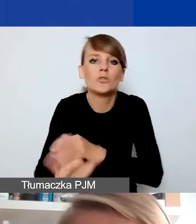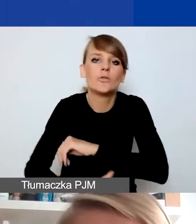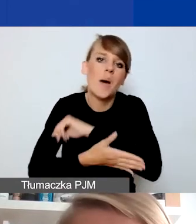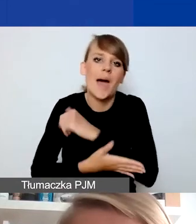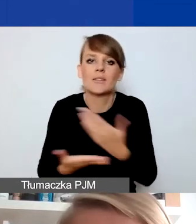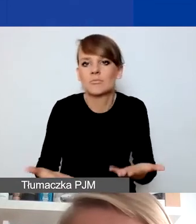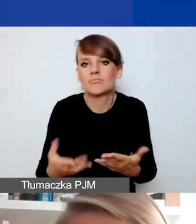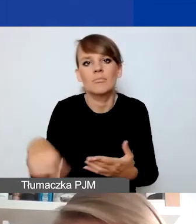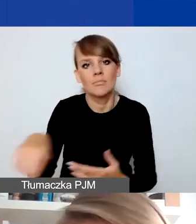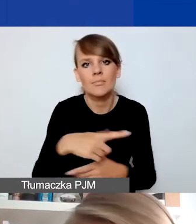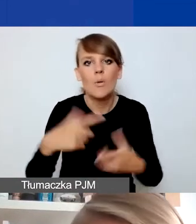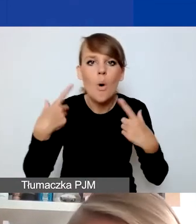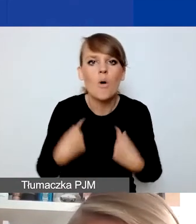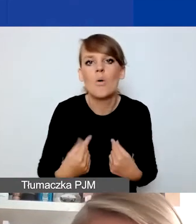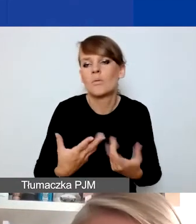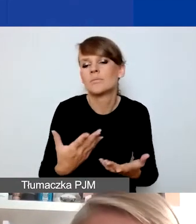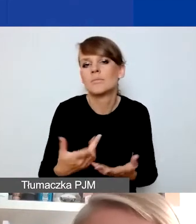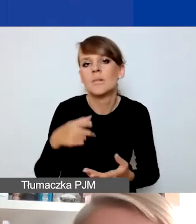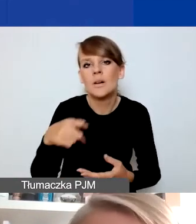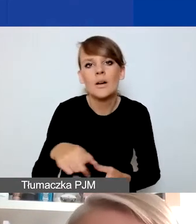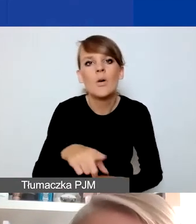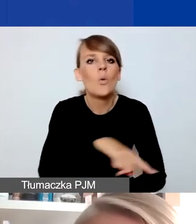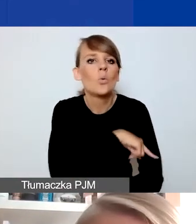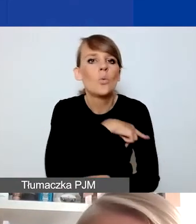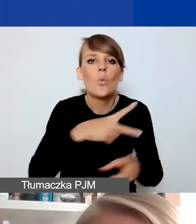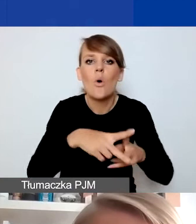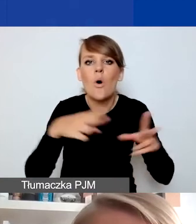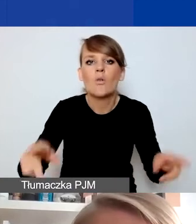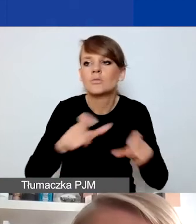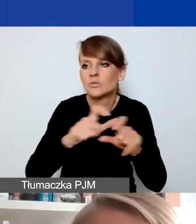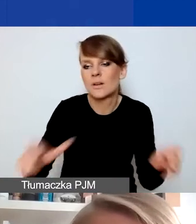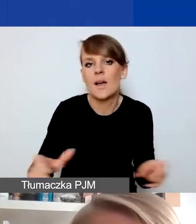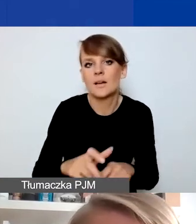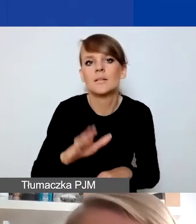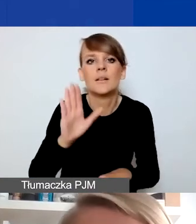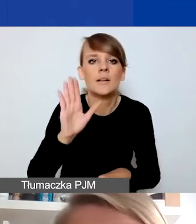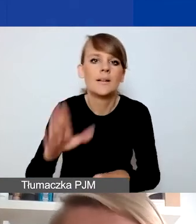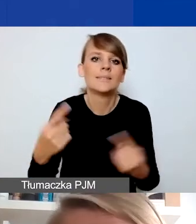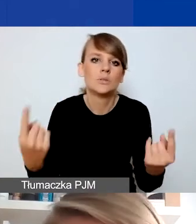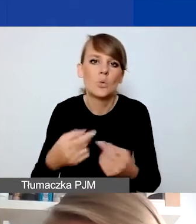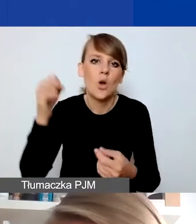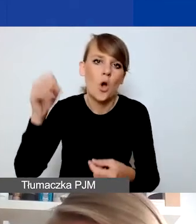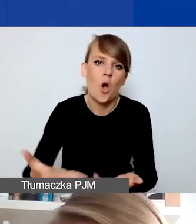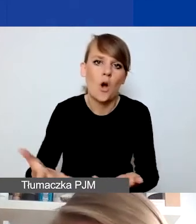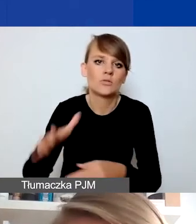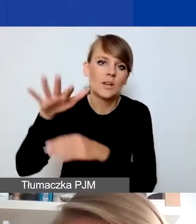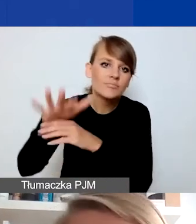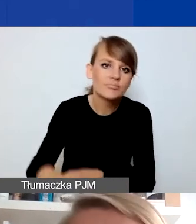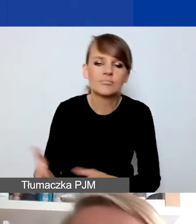które w dłuższej perspektywie czasowej są w sytuacji nieuprzywilejowanej czy wymagają stałego wsparcia.